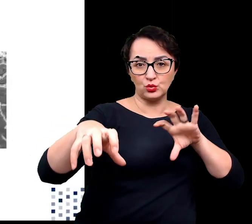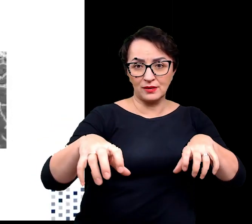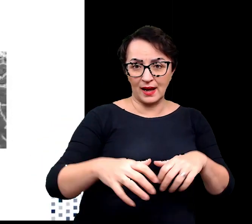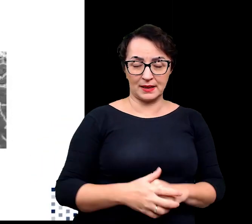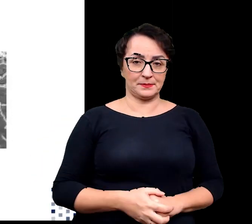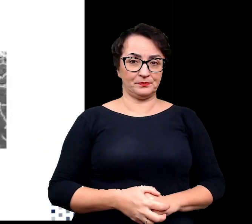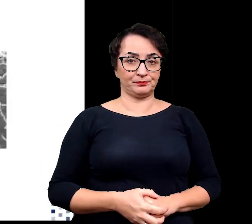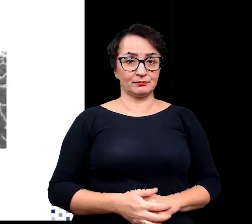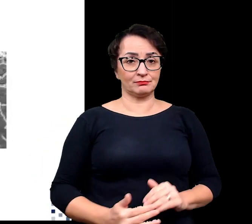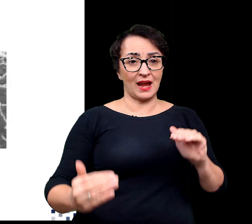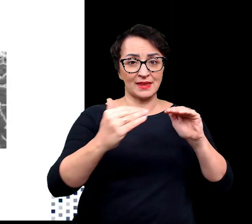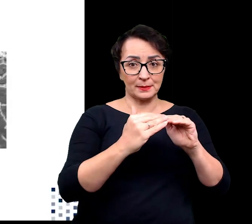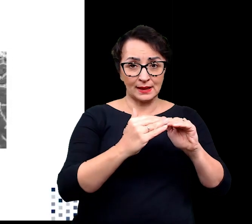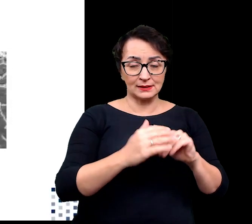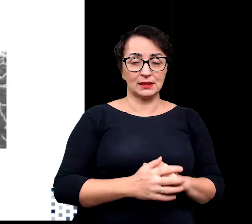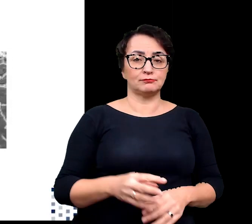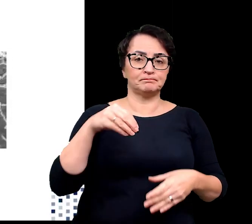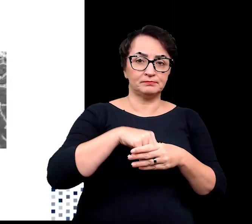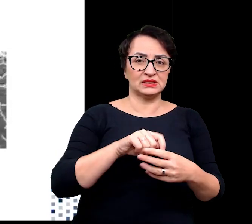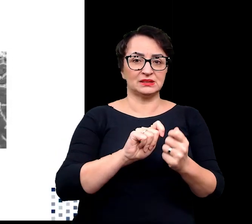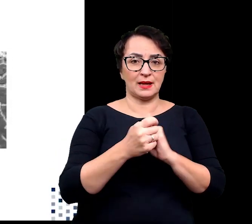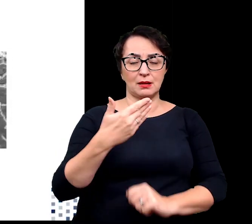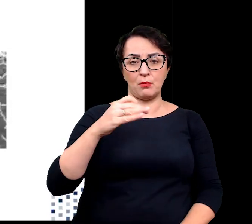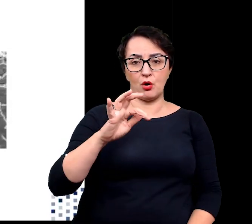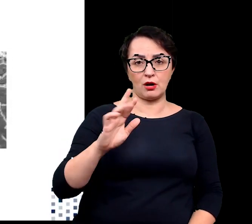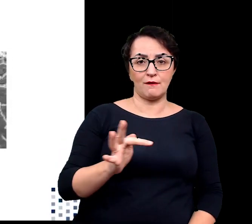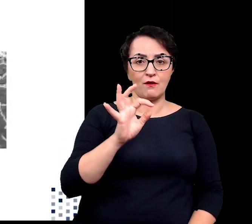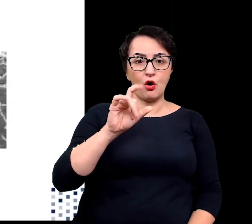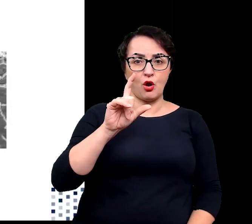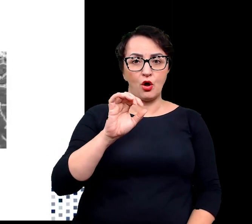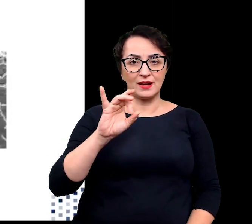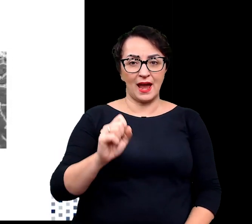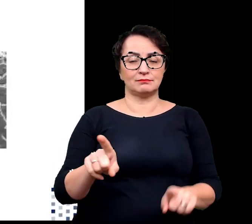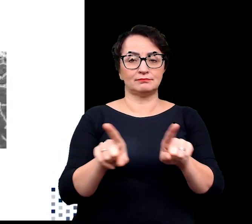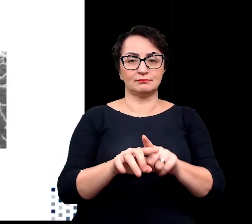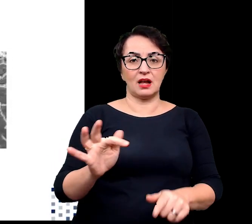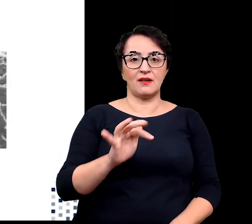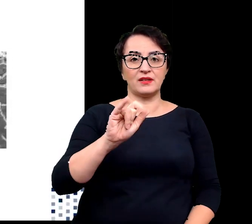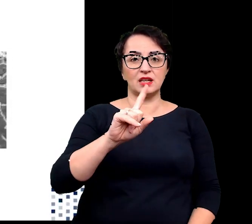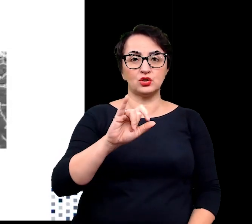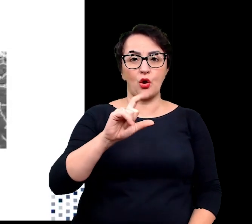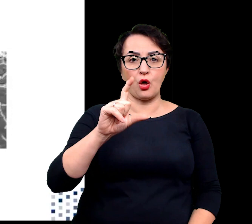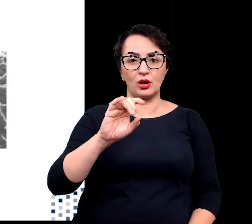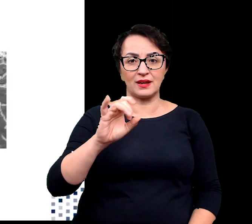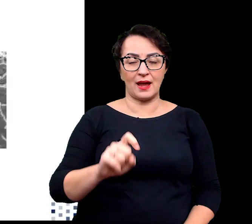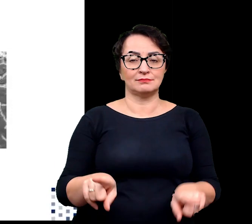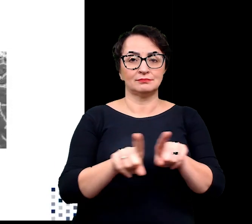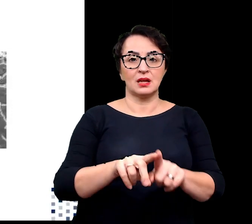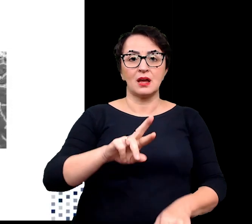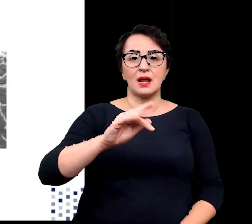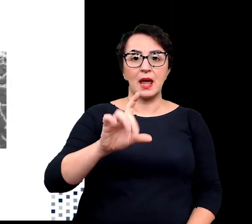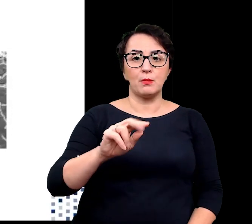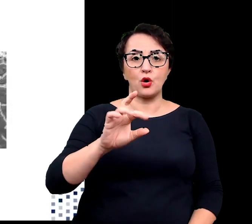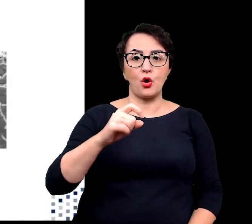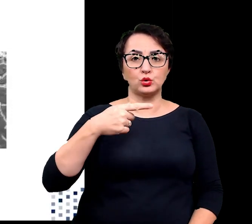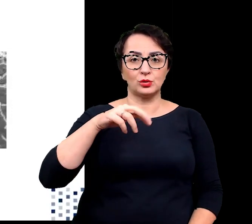Adaptacja może obejmować zmiany w morfologii, fizjologii, reprodukcji, czy interakcjach ekologicznych.